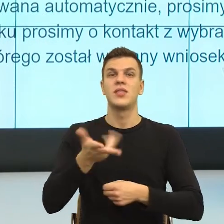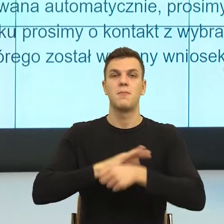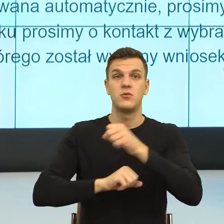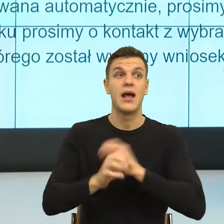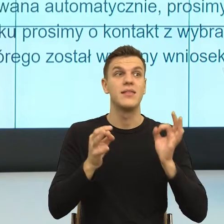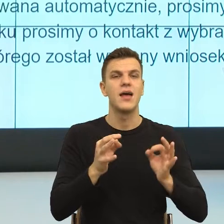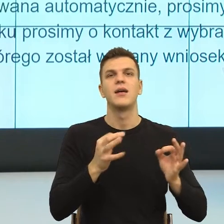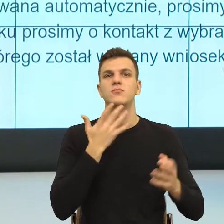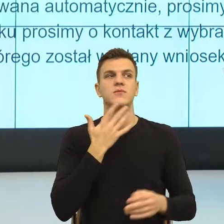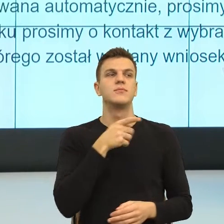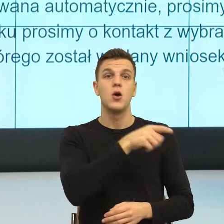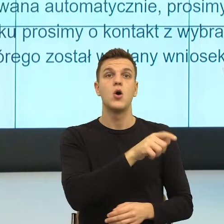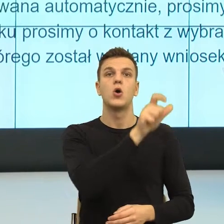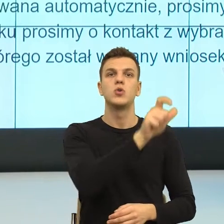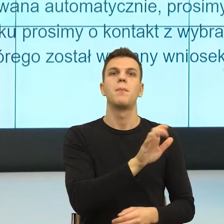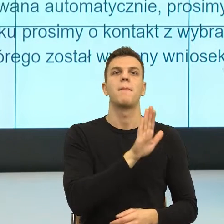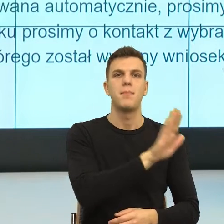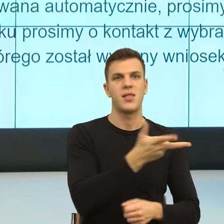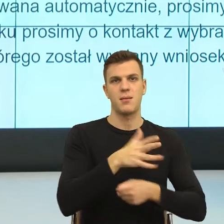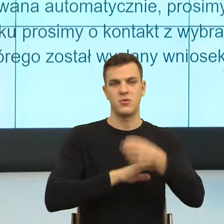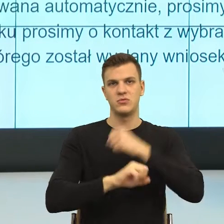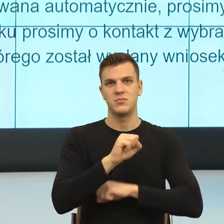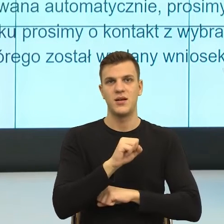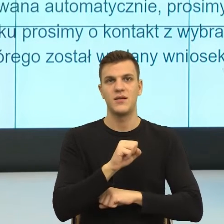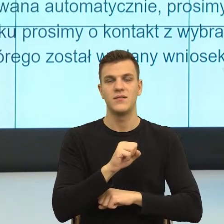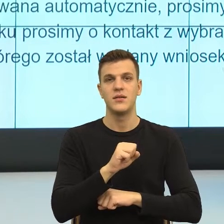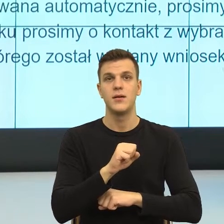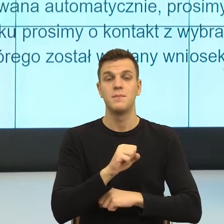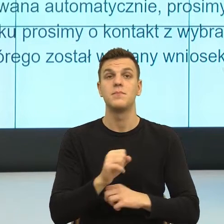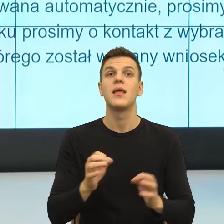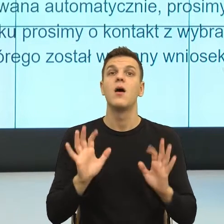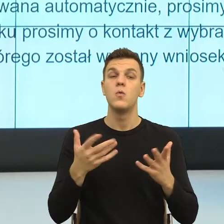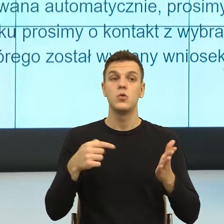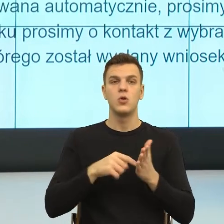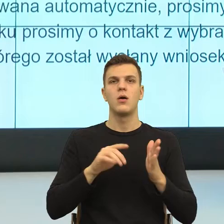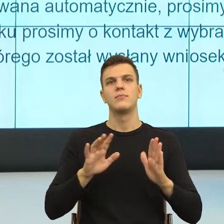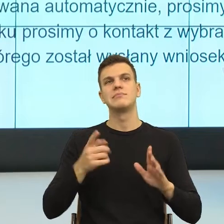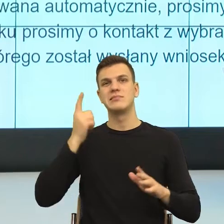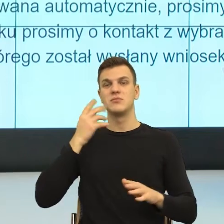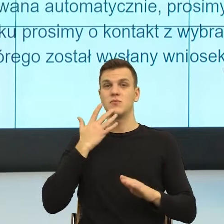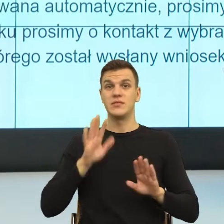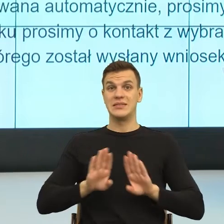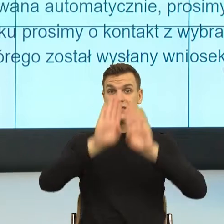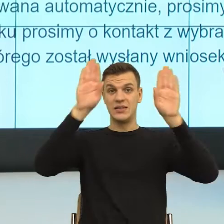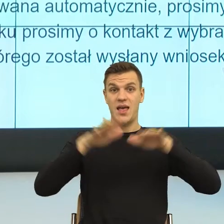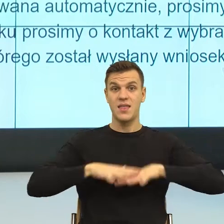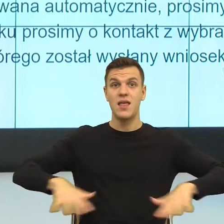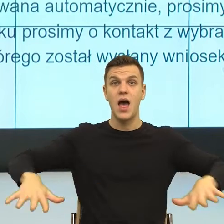to my skonstruujemy scenę, na której mówimy, widzę cię z tym wszystkim, z czym przychodzisz i teraz nawet, jeżeli ja ci odmówię,